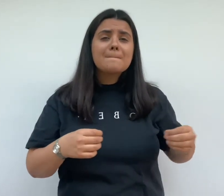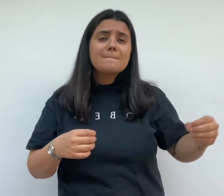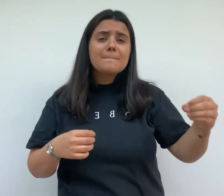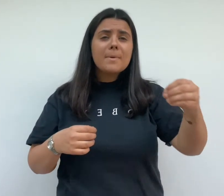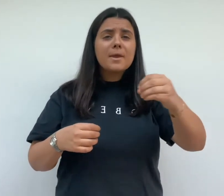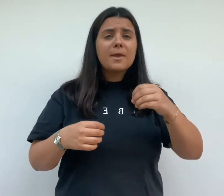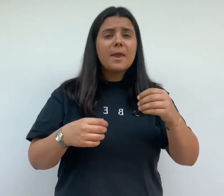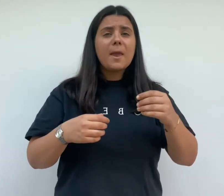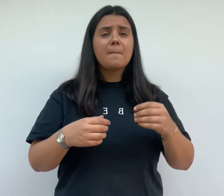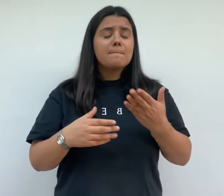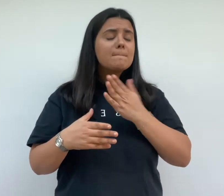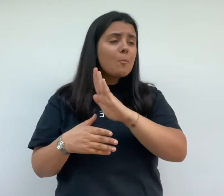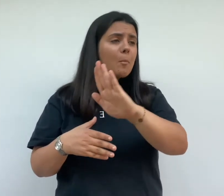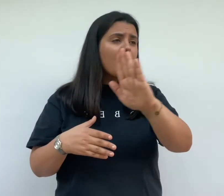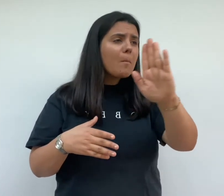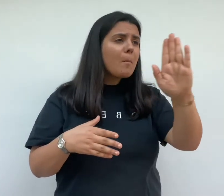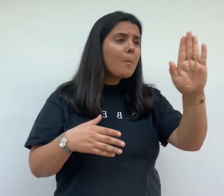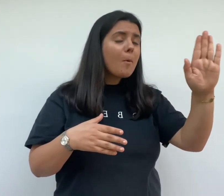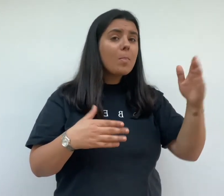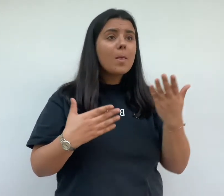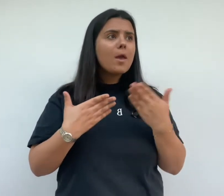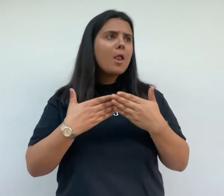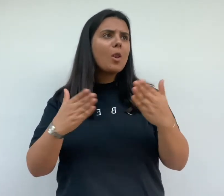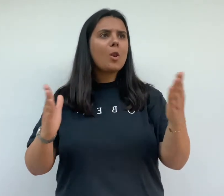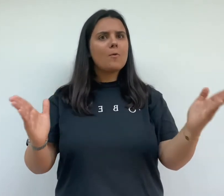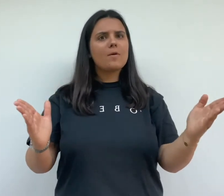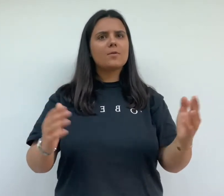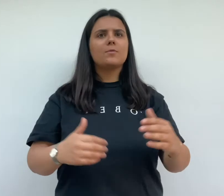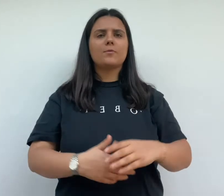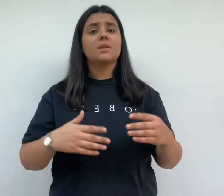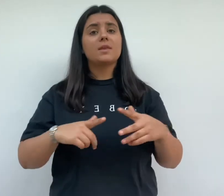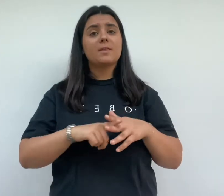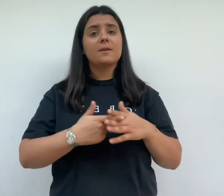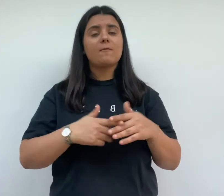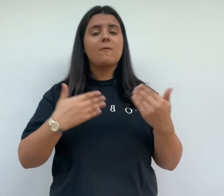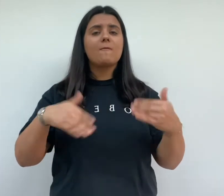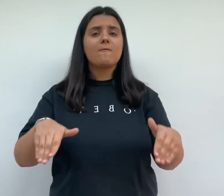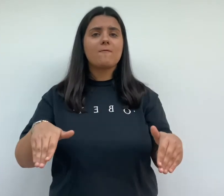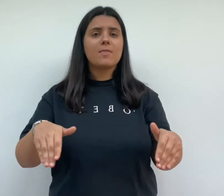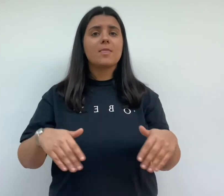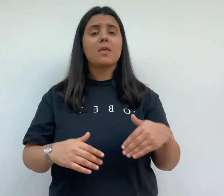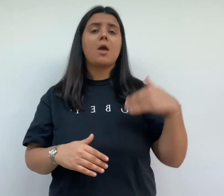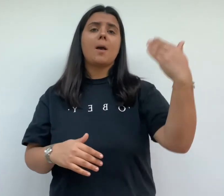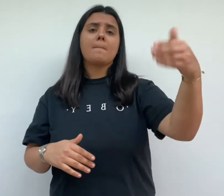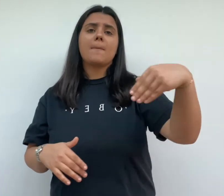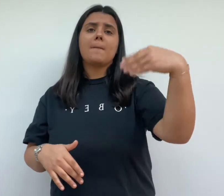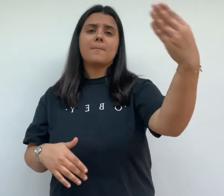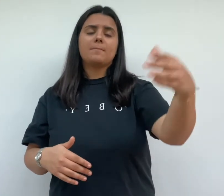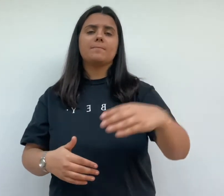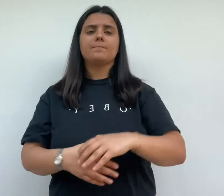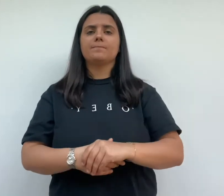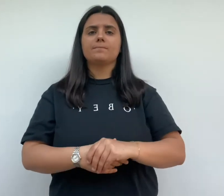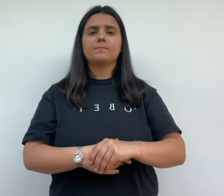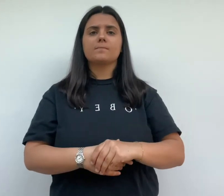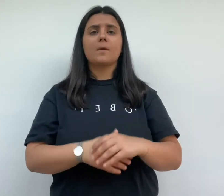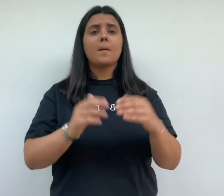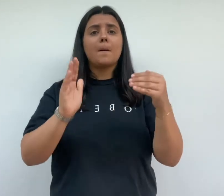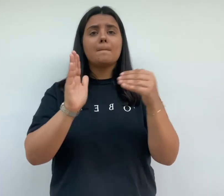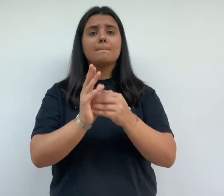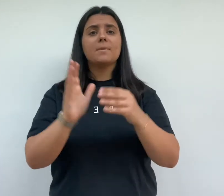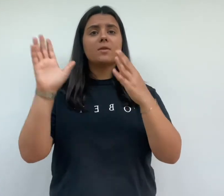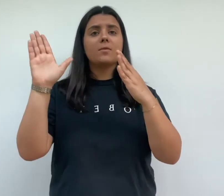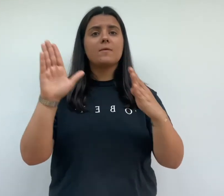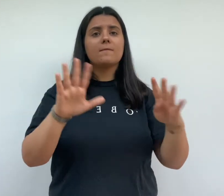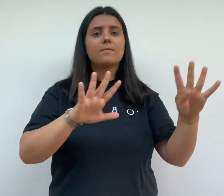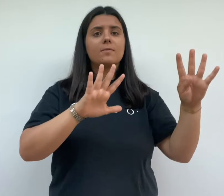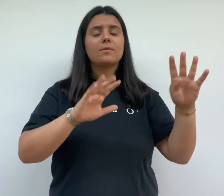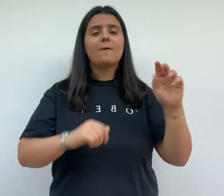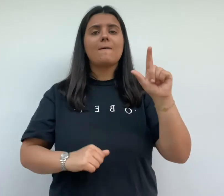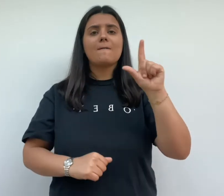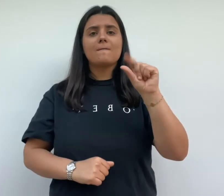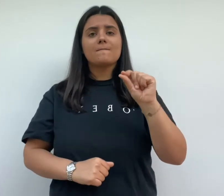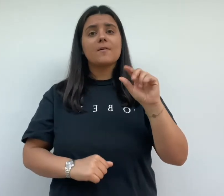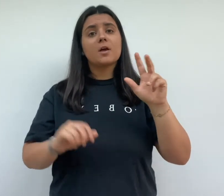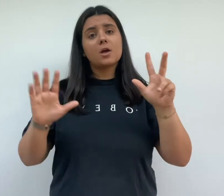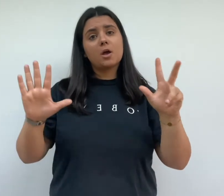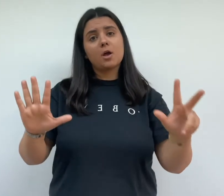les travaux sont loin d'être achevée et les premières maisons ne seront loués qu'en 1928